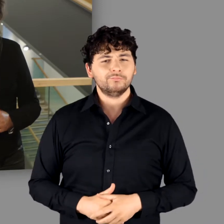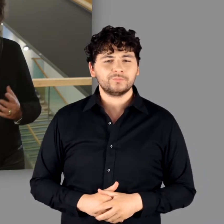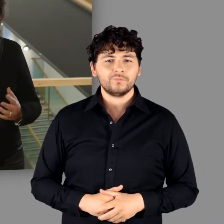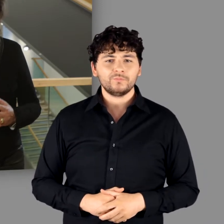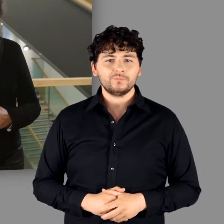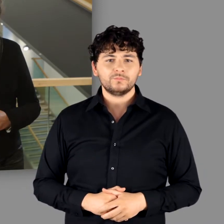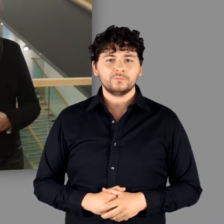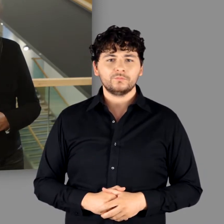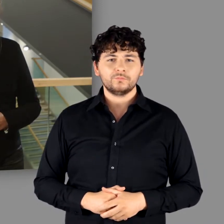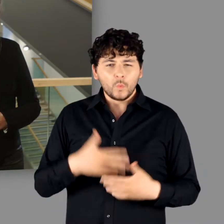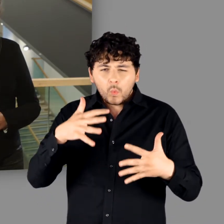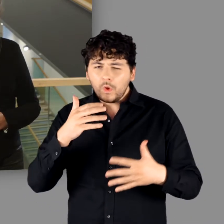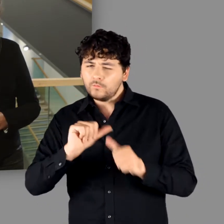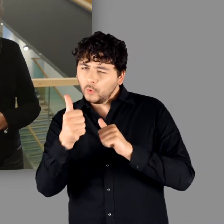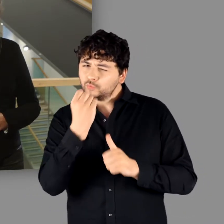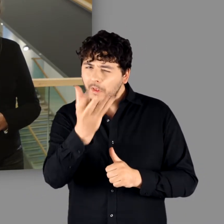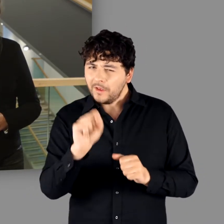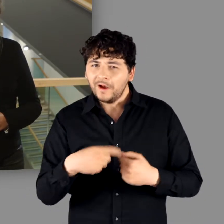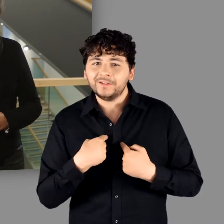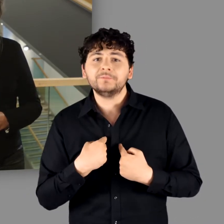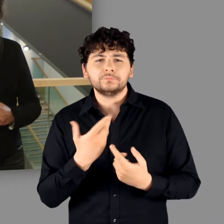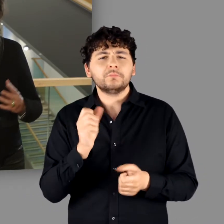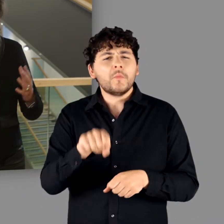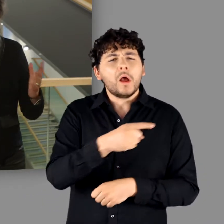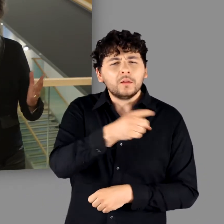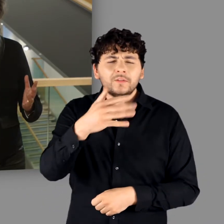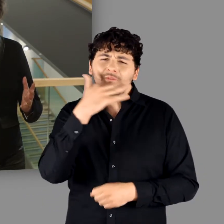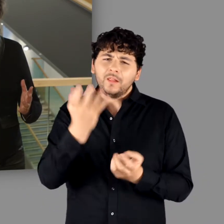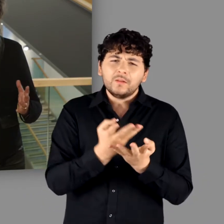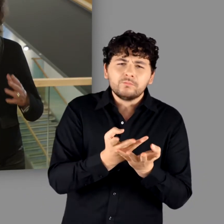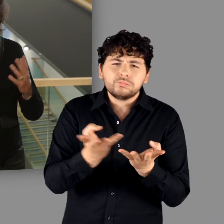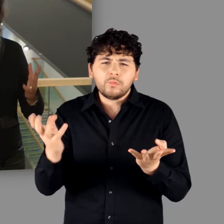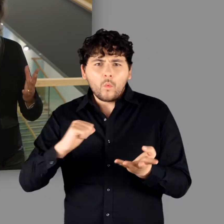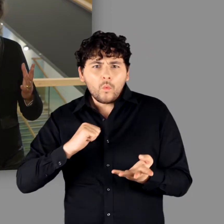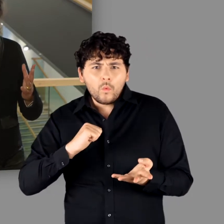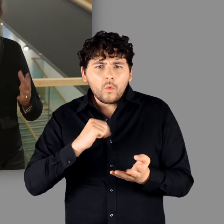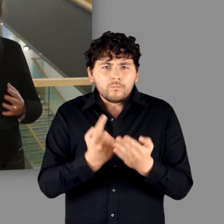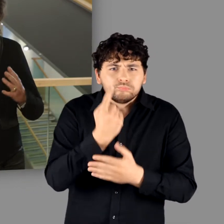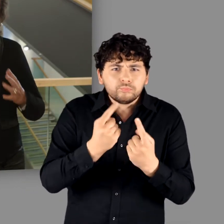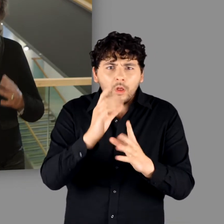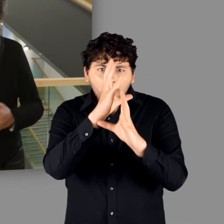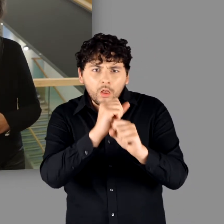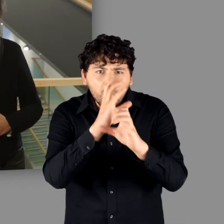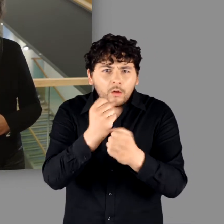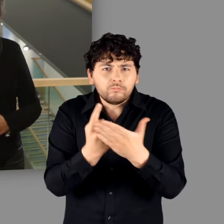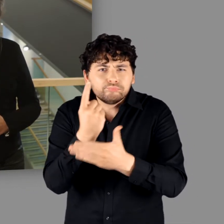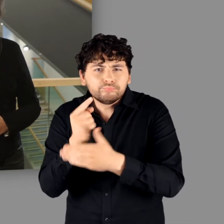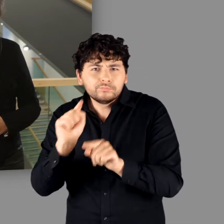So viel sei schon jetzt verraten: Es handelt sich um Vieles, um Spannendes und Erstaunliches!